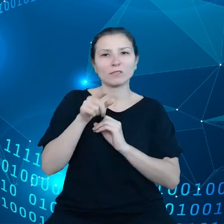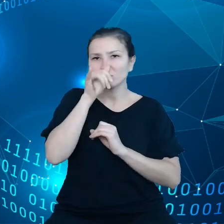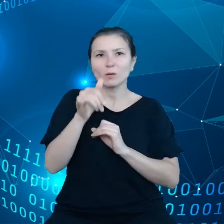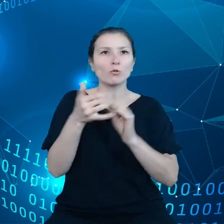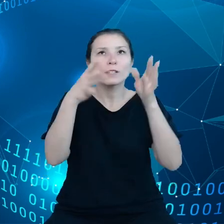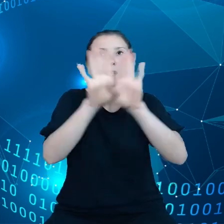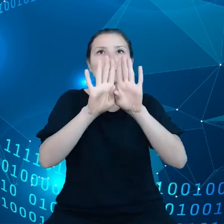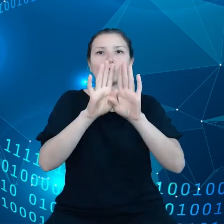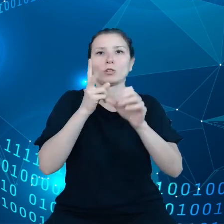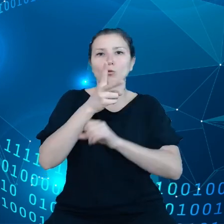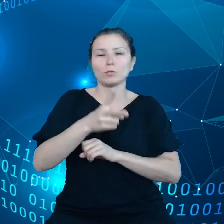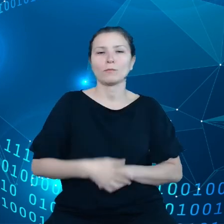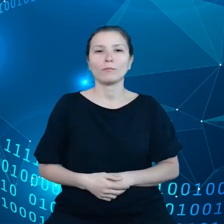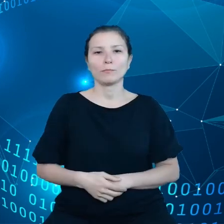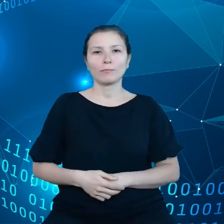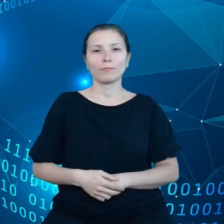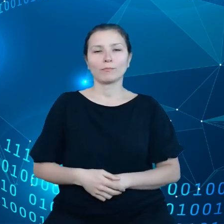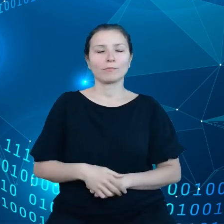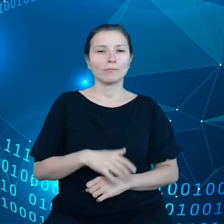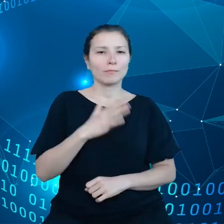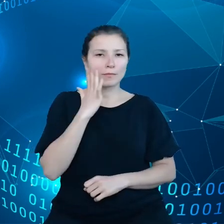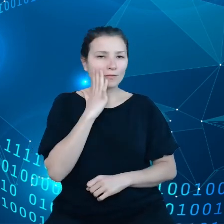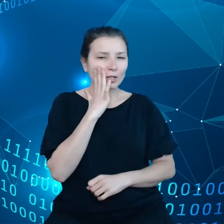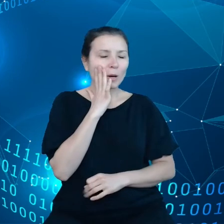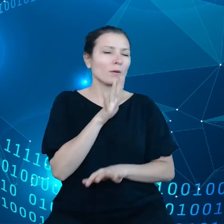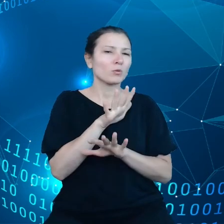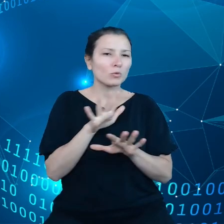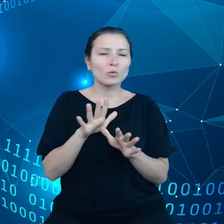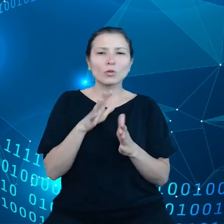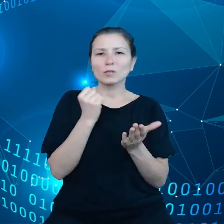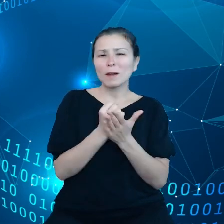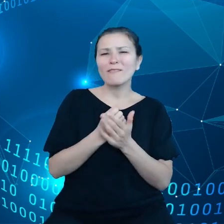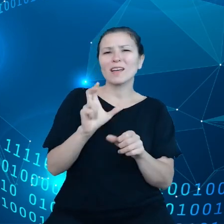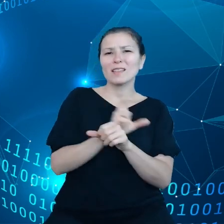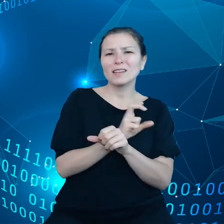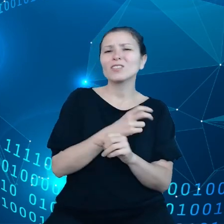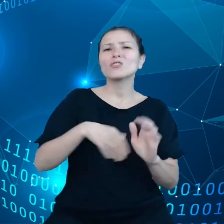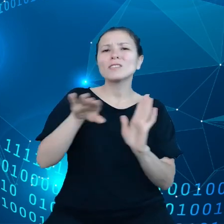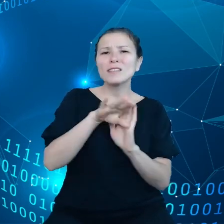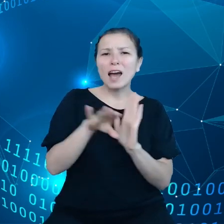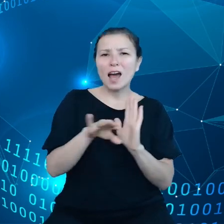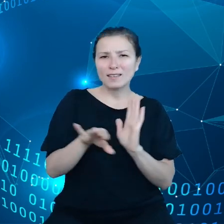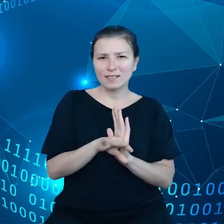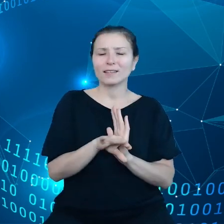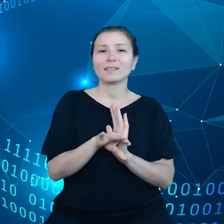Oczywiście mamy tutaj bardzo dużo jeszcze technicznych norm i trzeba również konkretnej promocji dla przedsiębiorców, żeby